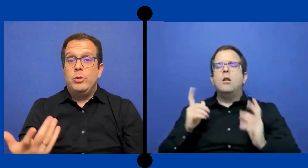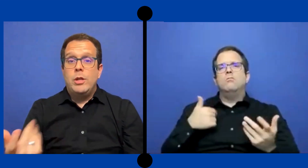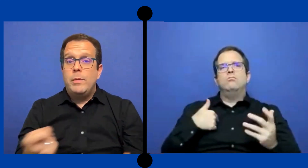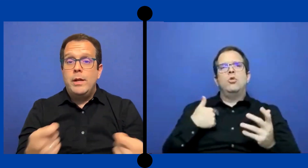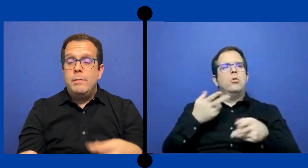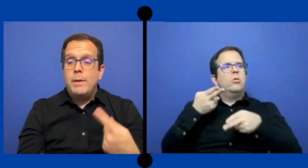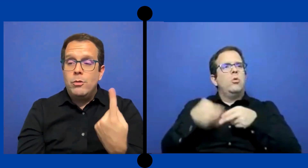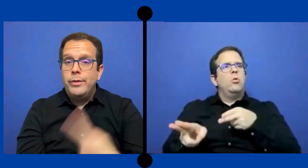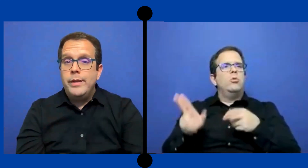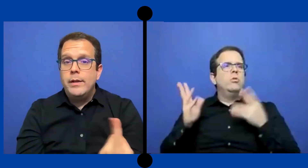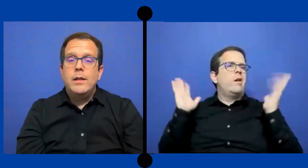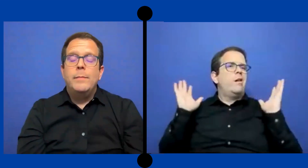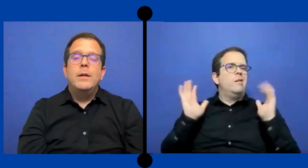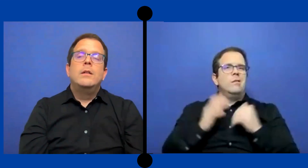yo estaba ahí para un día nada más.